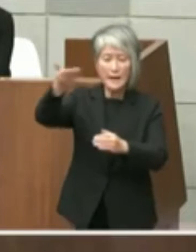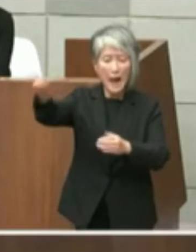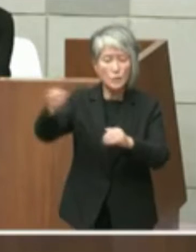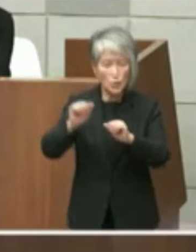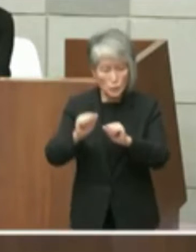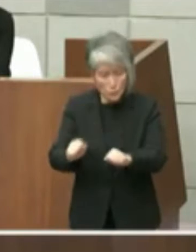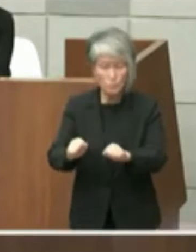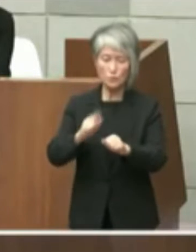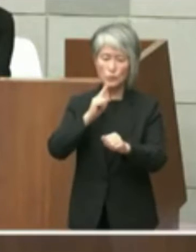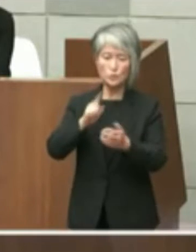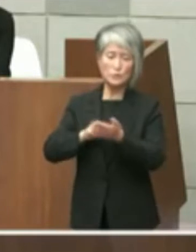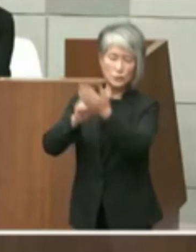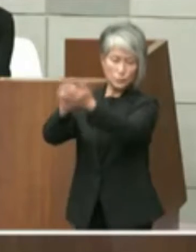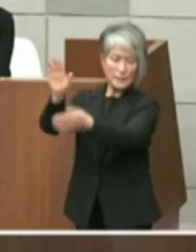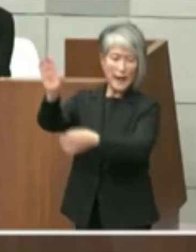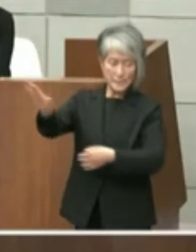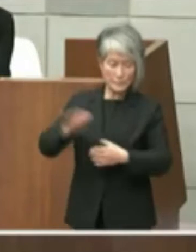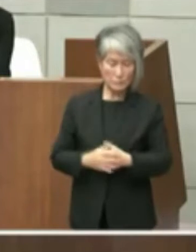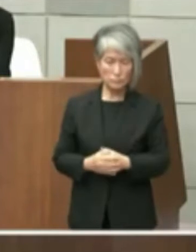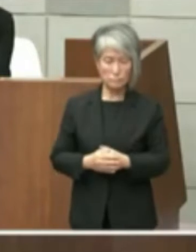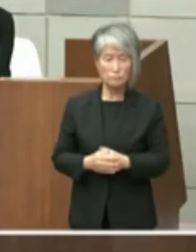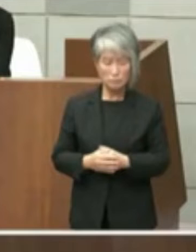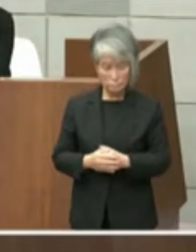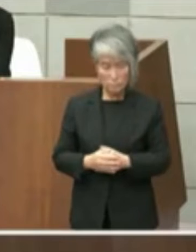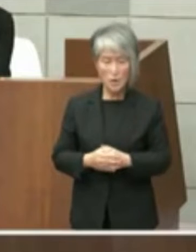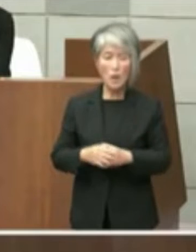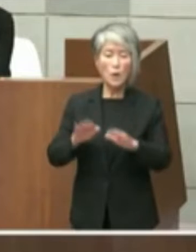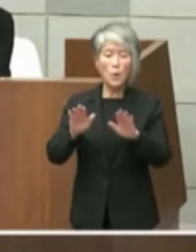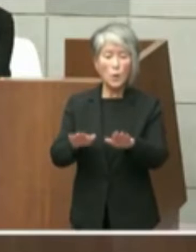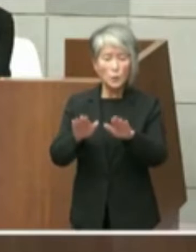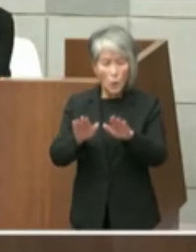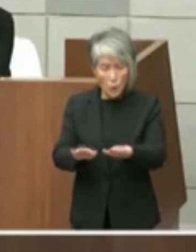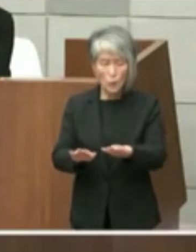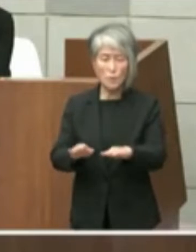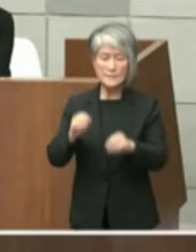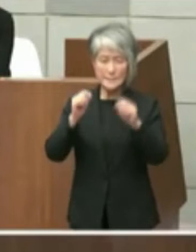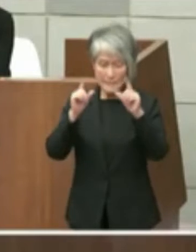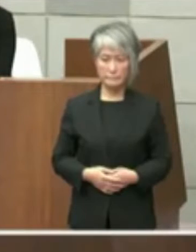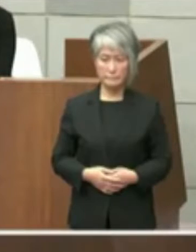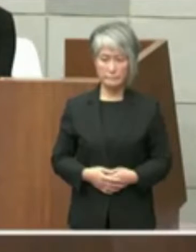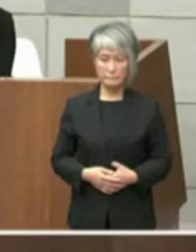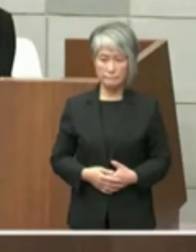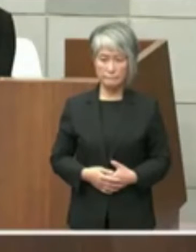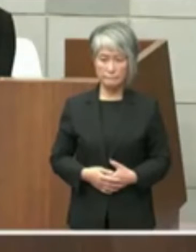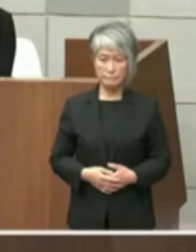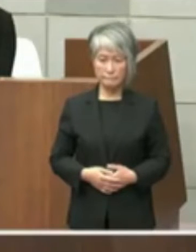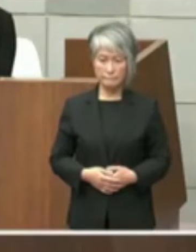ています本件に係る認識と今後の対応をと 言います